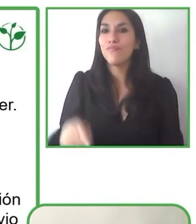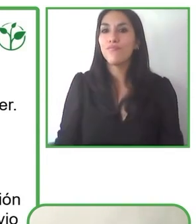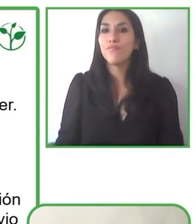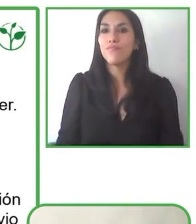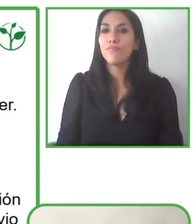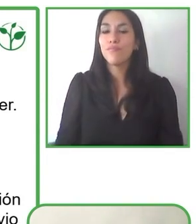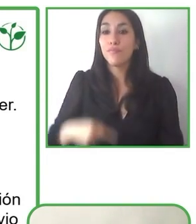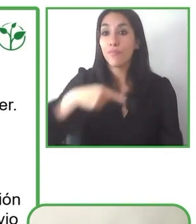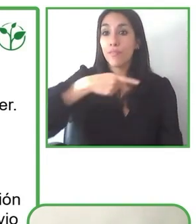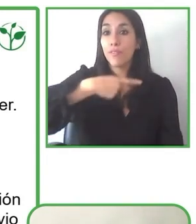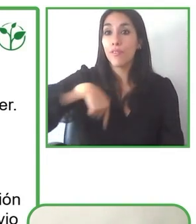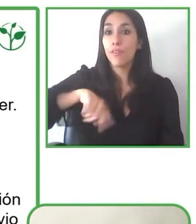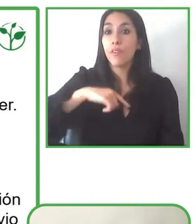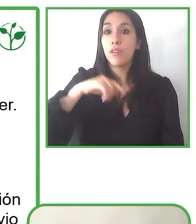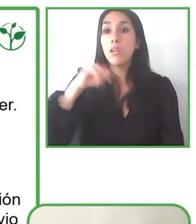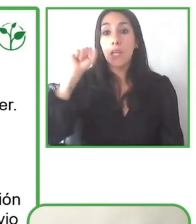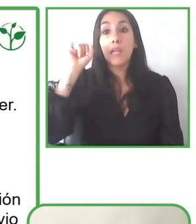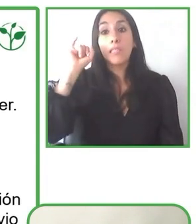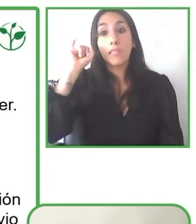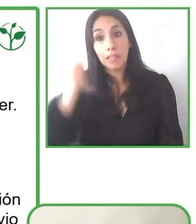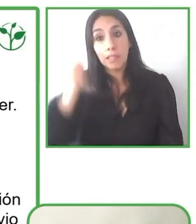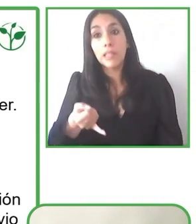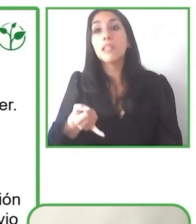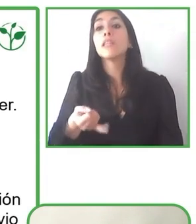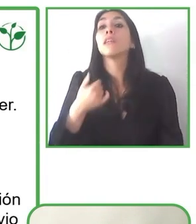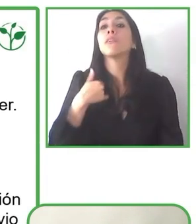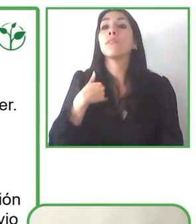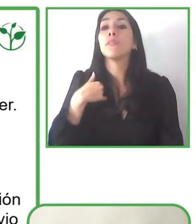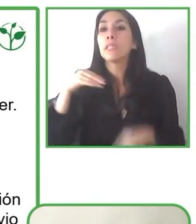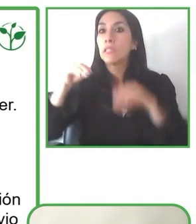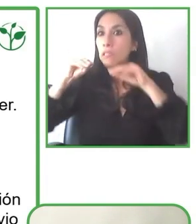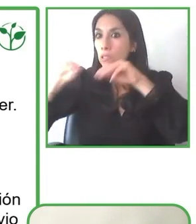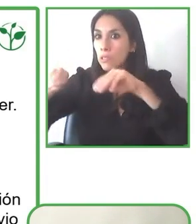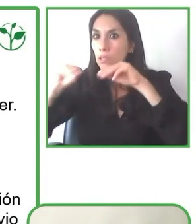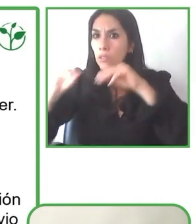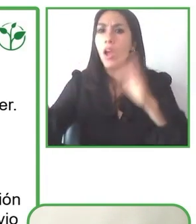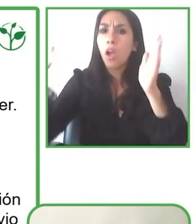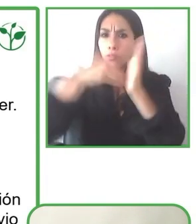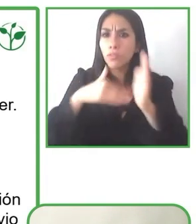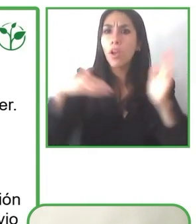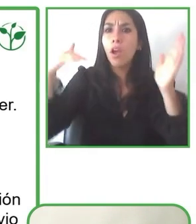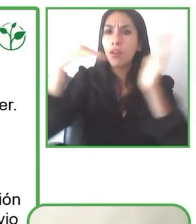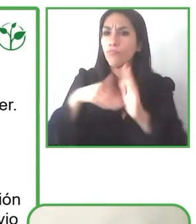organizaciones y de todas las personas, de que podamos facilitar para que las personas